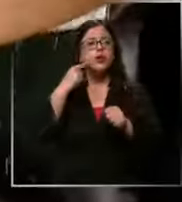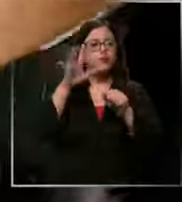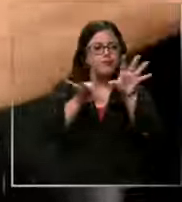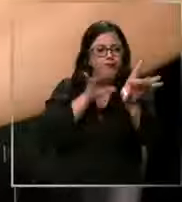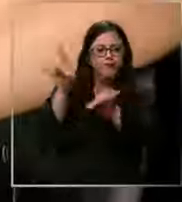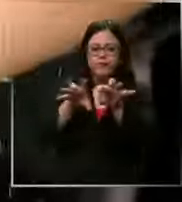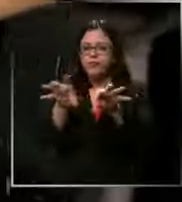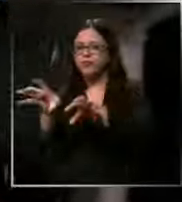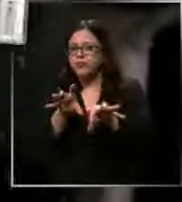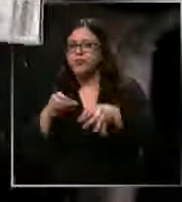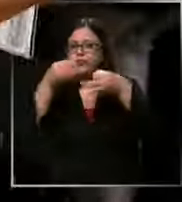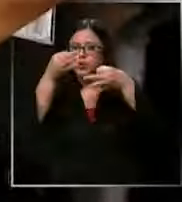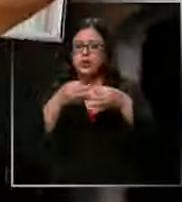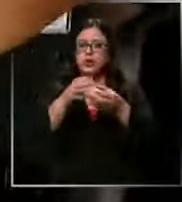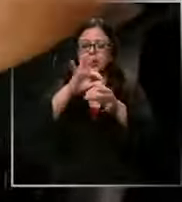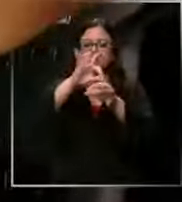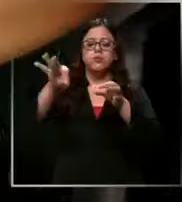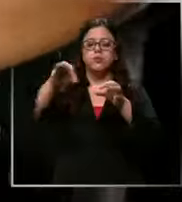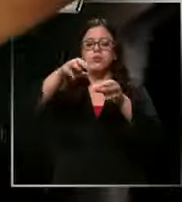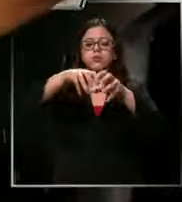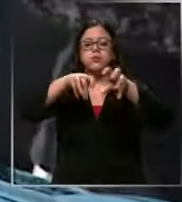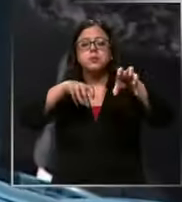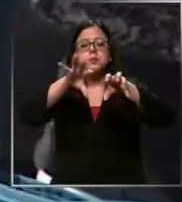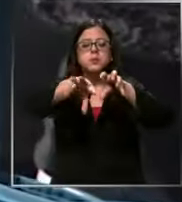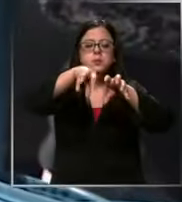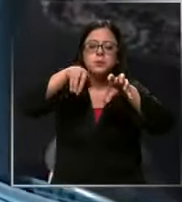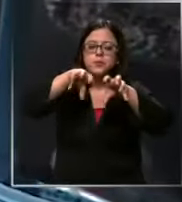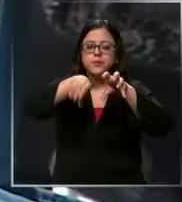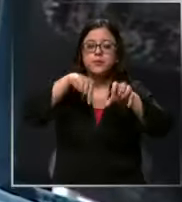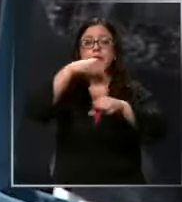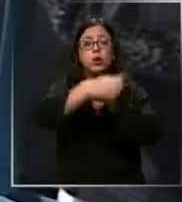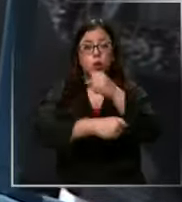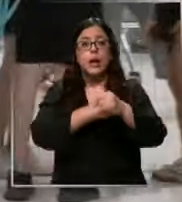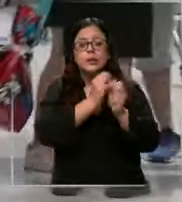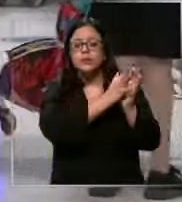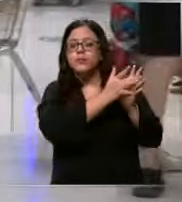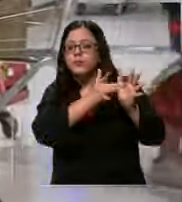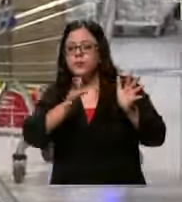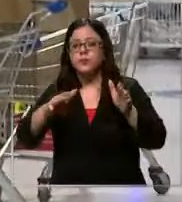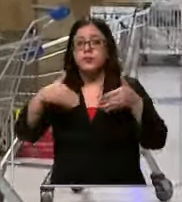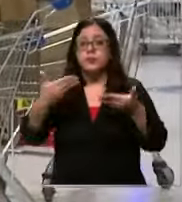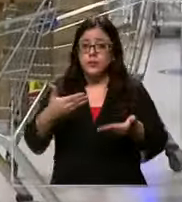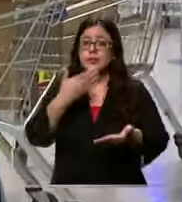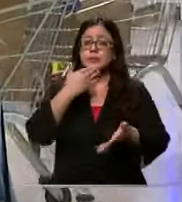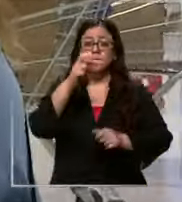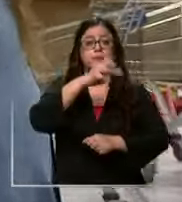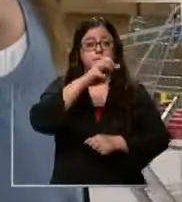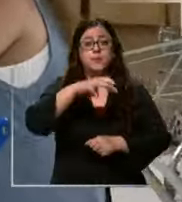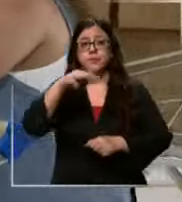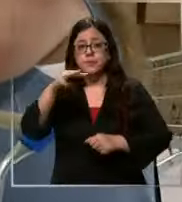que estarán en tu estuche durante todo el año Aunque por otro lado para los papás a veces es